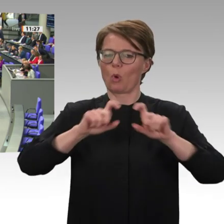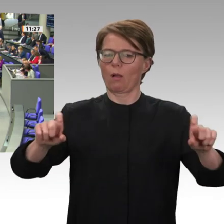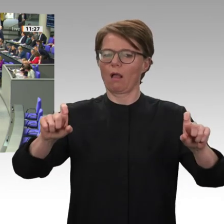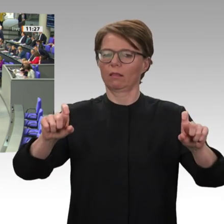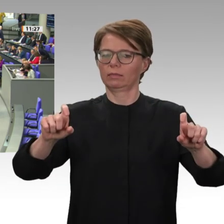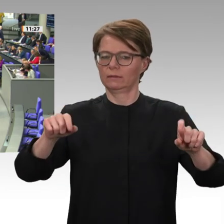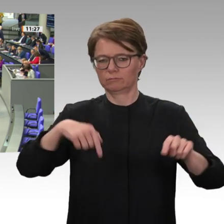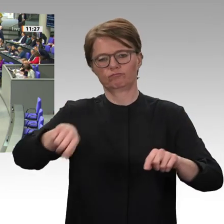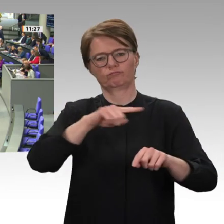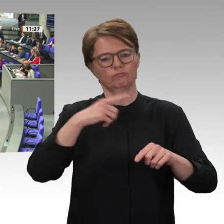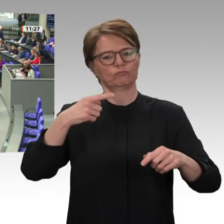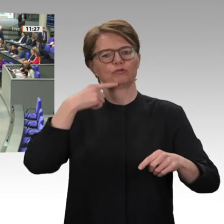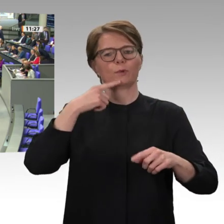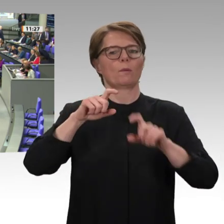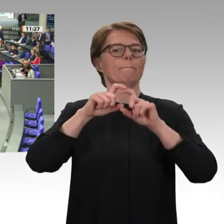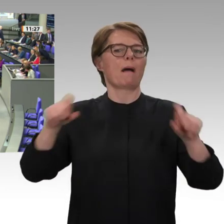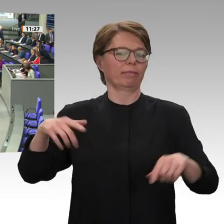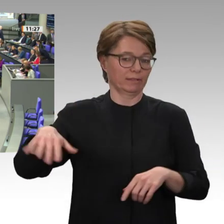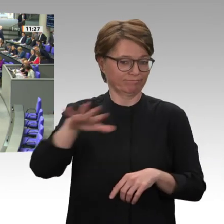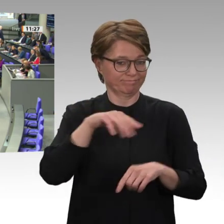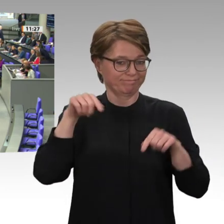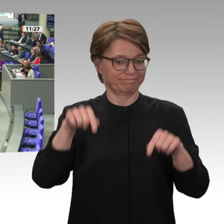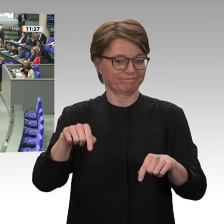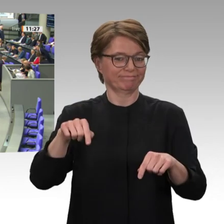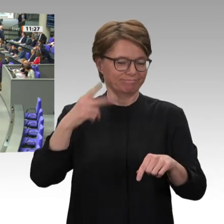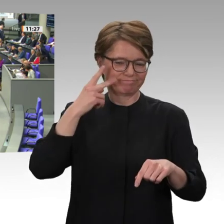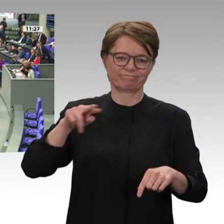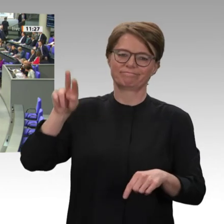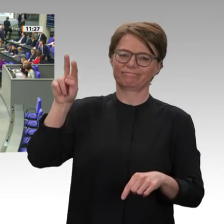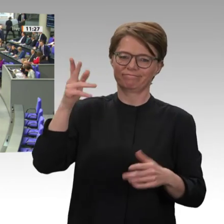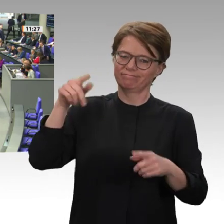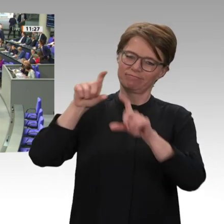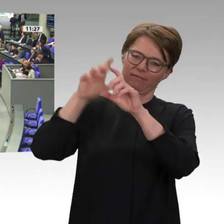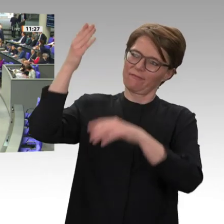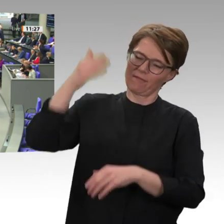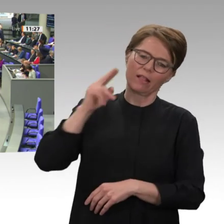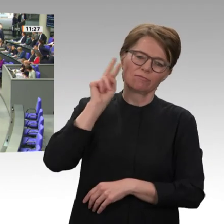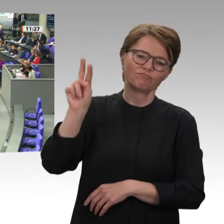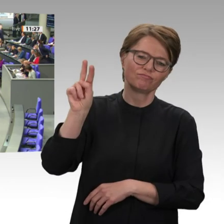Es war der Slogan der Freiheitsbewegung, und zwar vor allen Dingen, getragen von